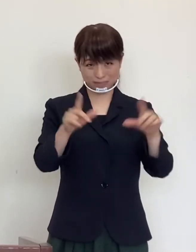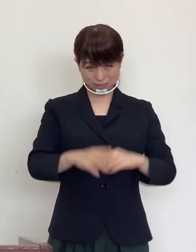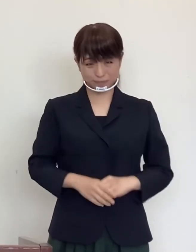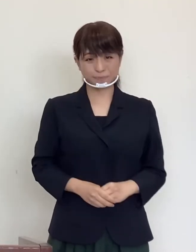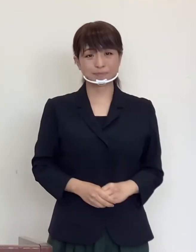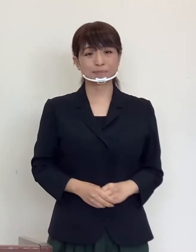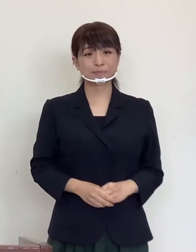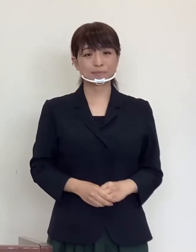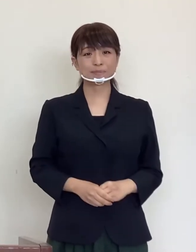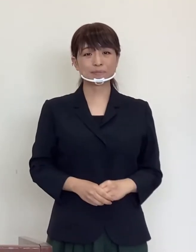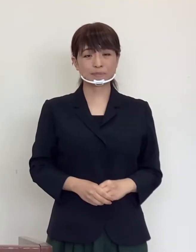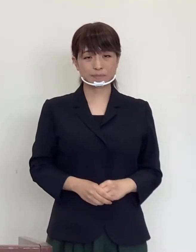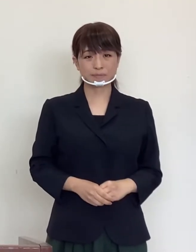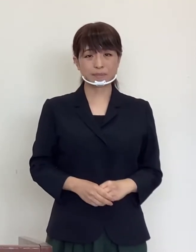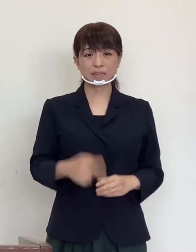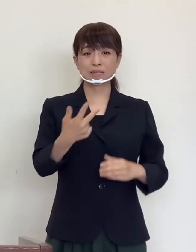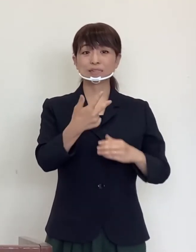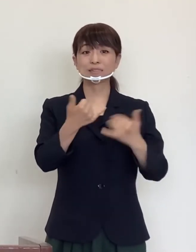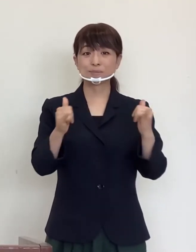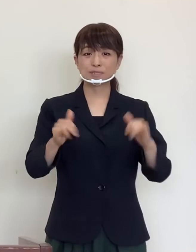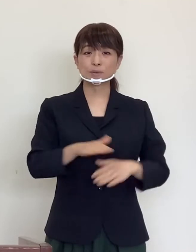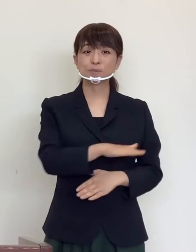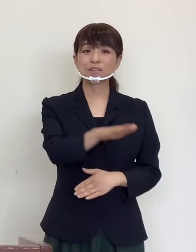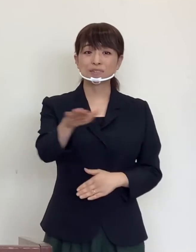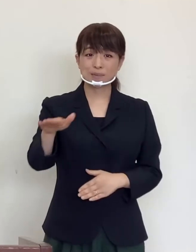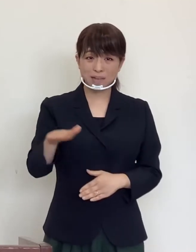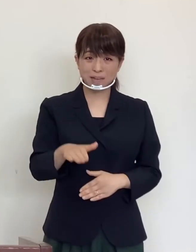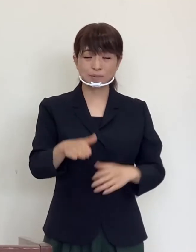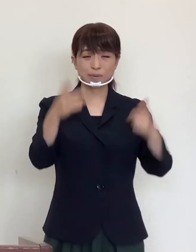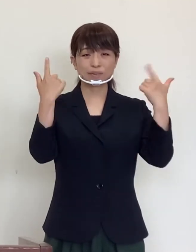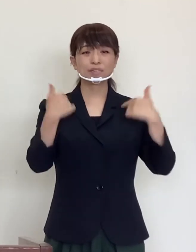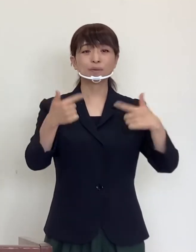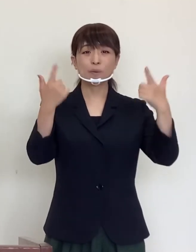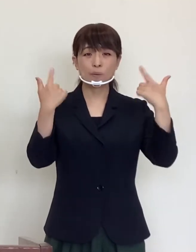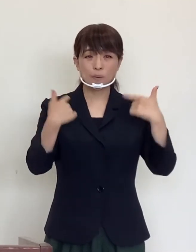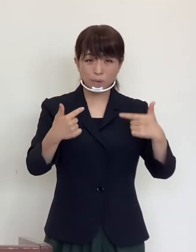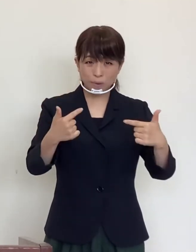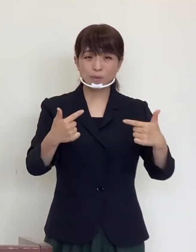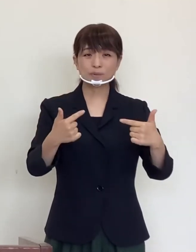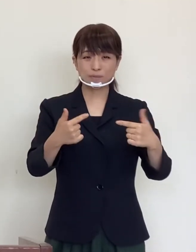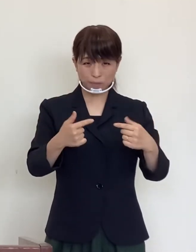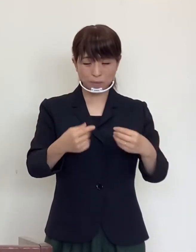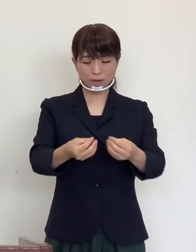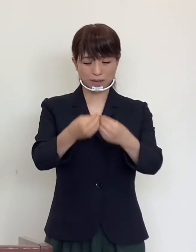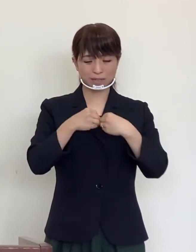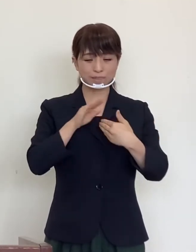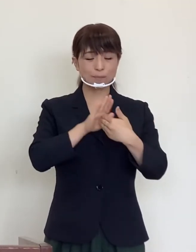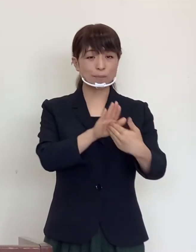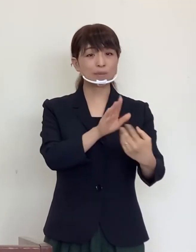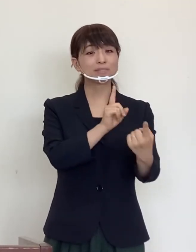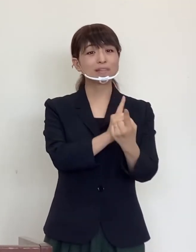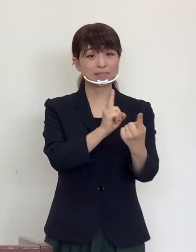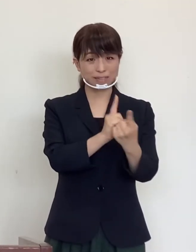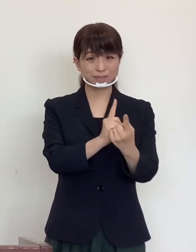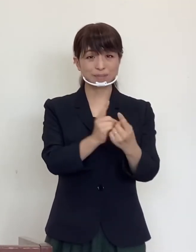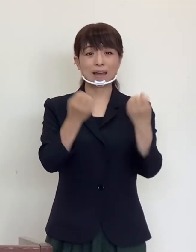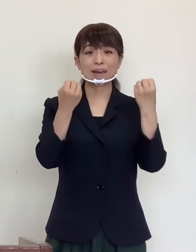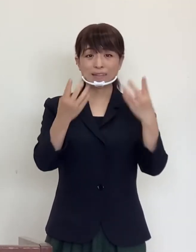はじめに 市民の皆様の日頃の感染防止対策 や 新しい生活様式への取り組みなど